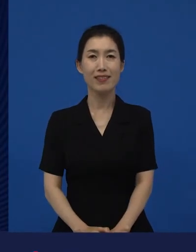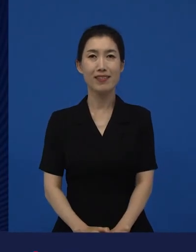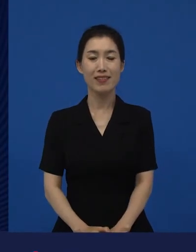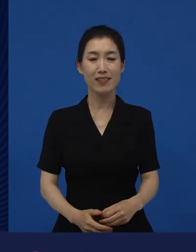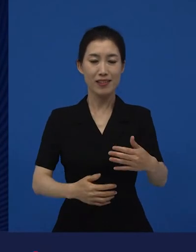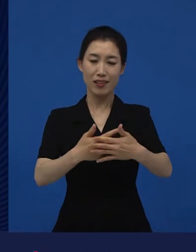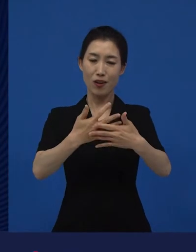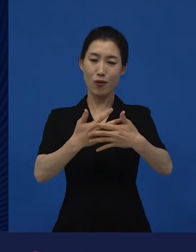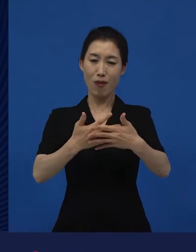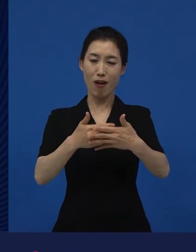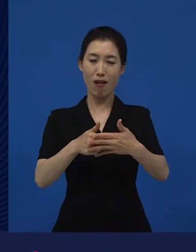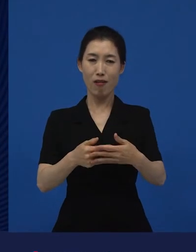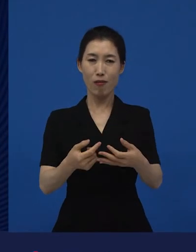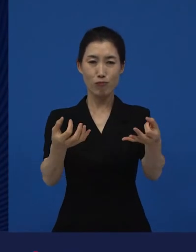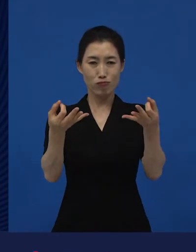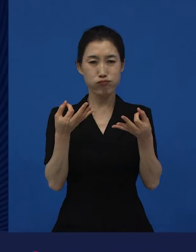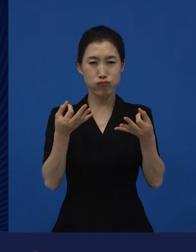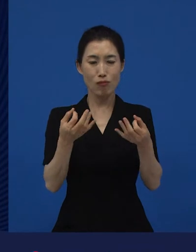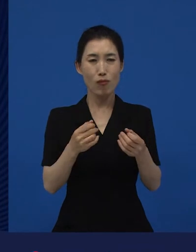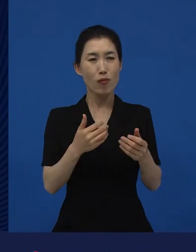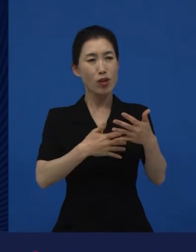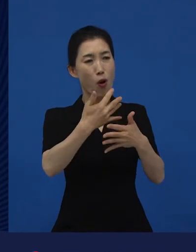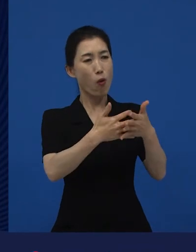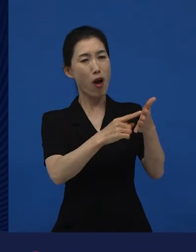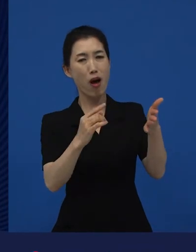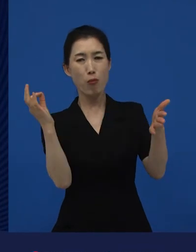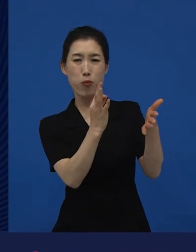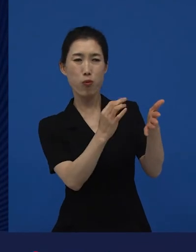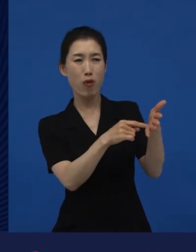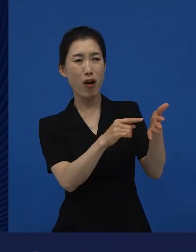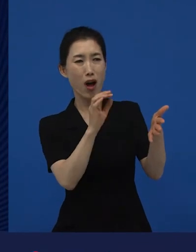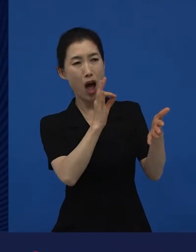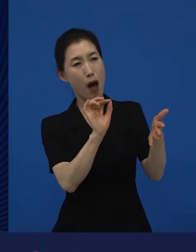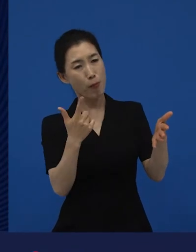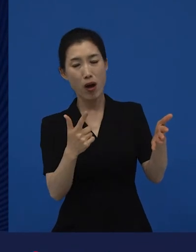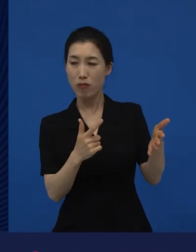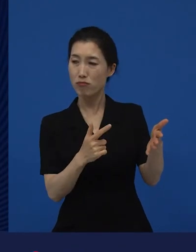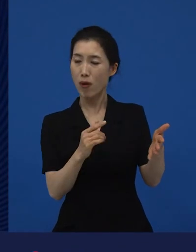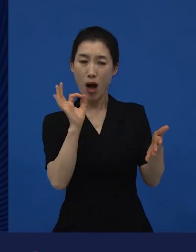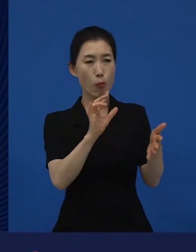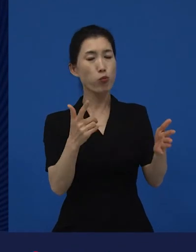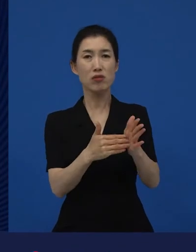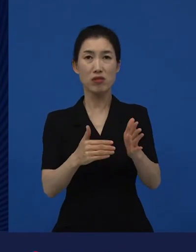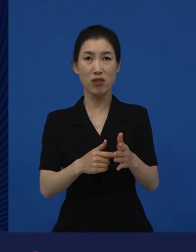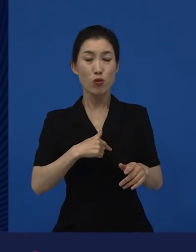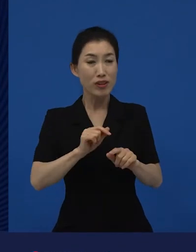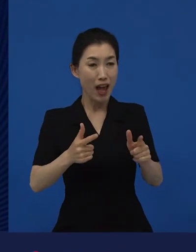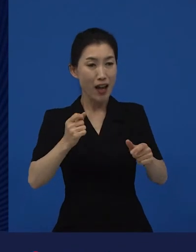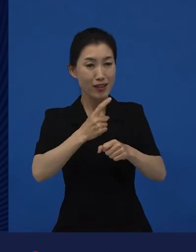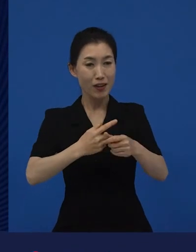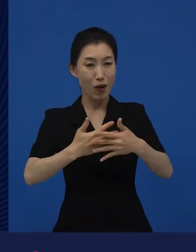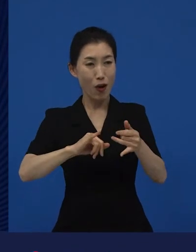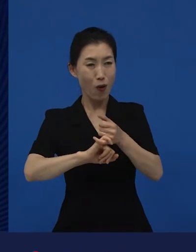영화는 사람들이 안 보면 그냥 안 보는 거지. 뭘 다양성 영화를 꼭 봐야 돼? 다양성 영화를 왜 우리가 꼭 봐야 되는데?